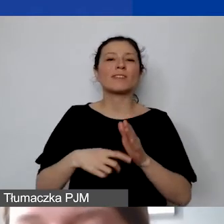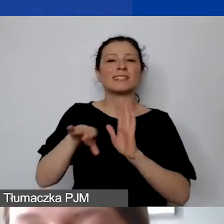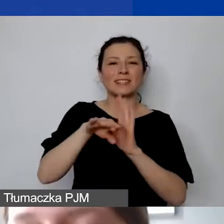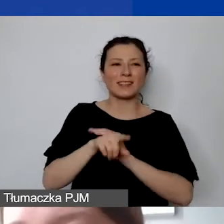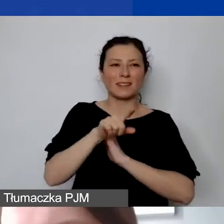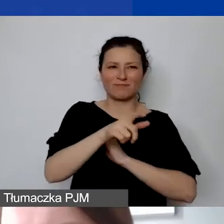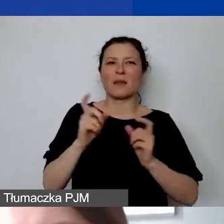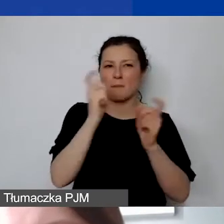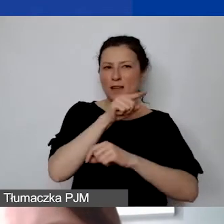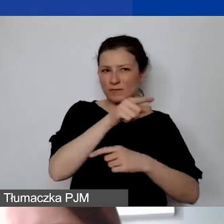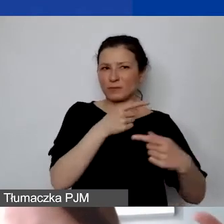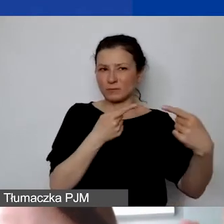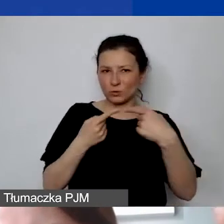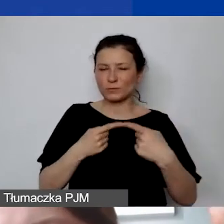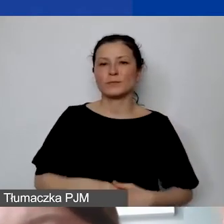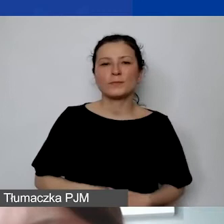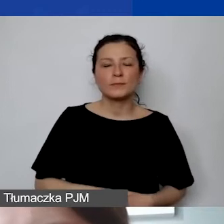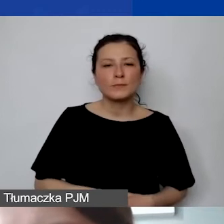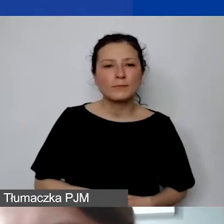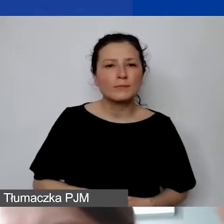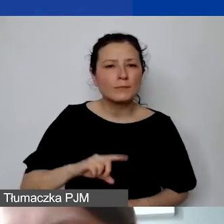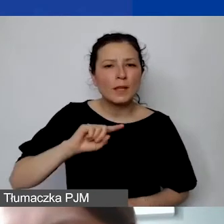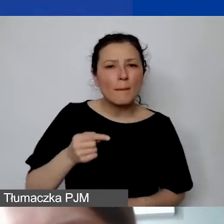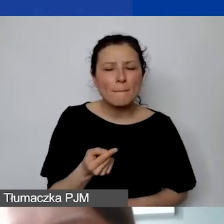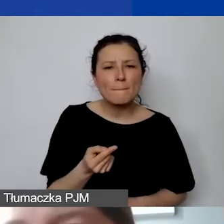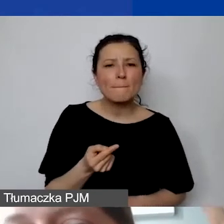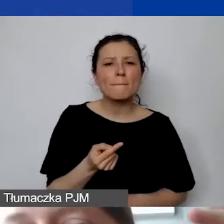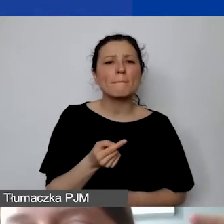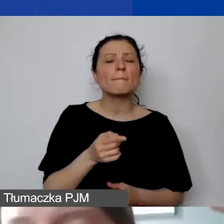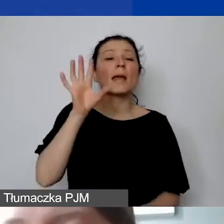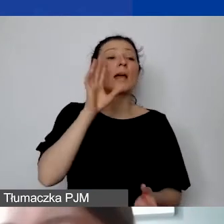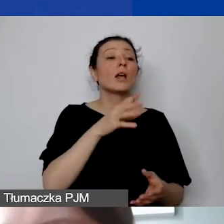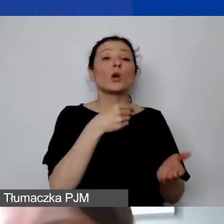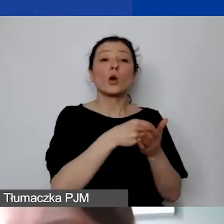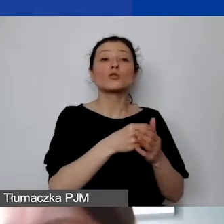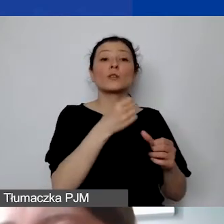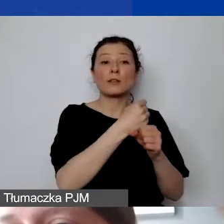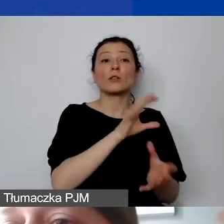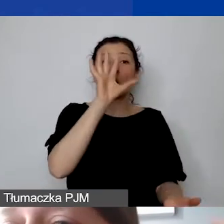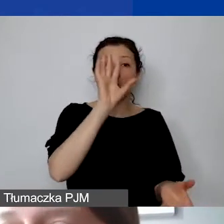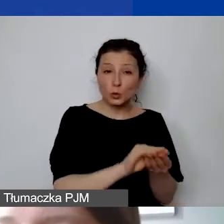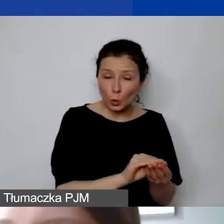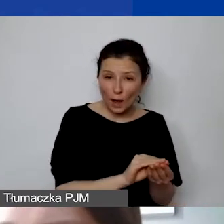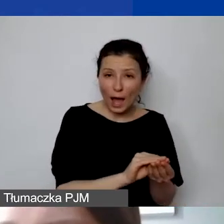że sumujemy koszty personelu i od nich narzucamy stawkę ryczałtową.